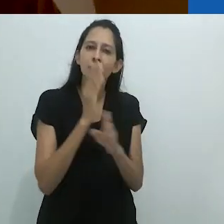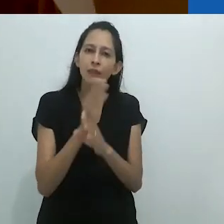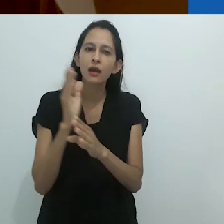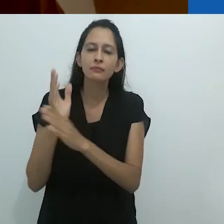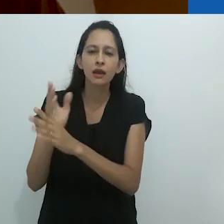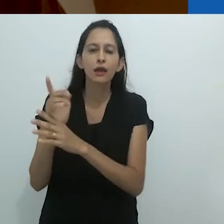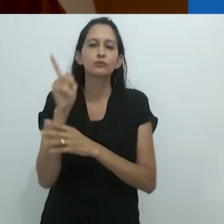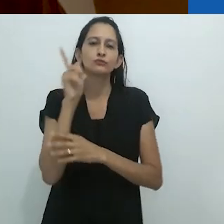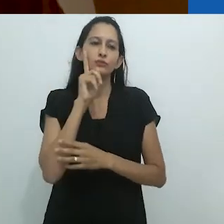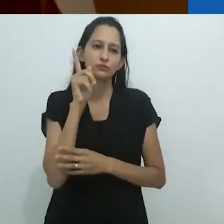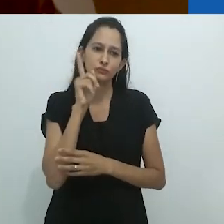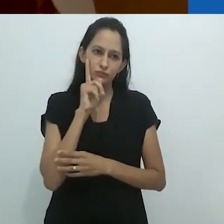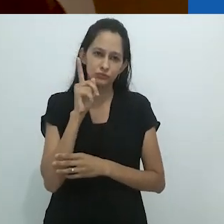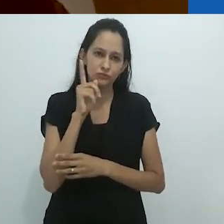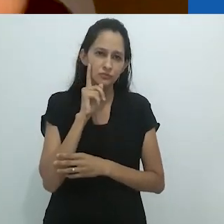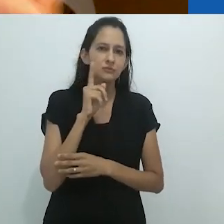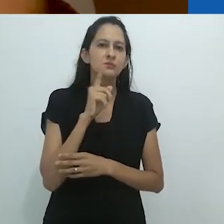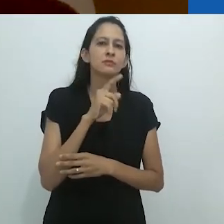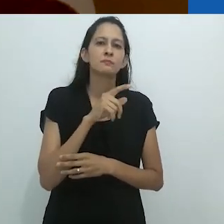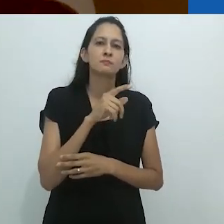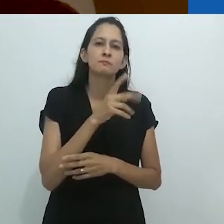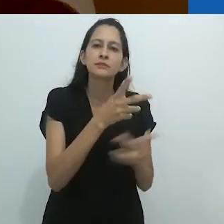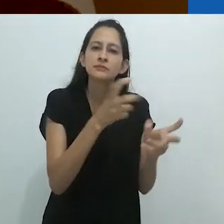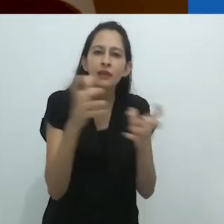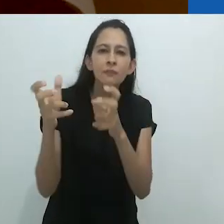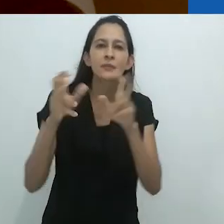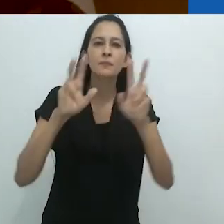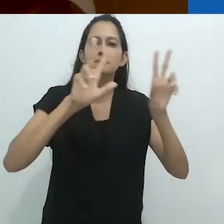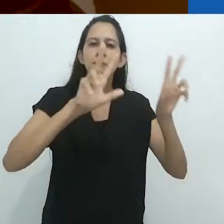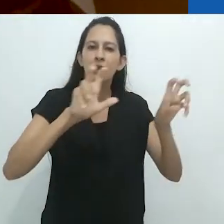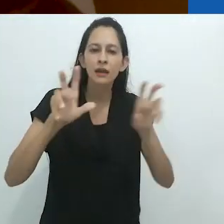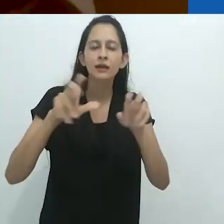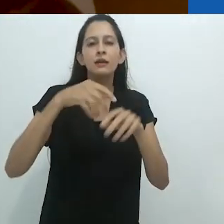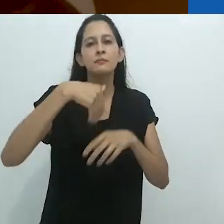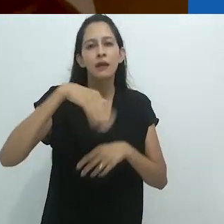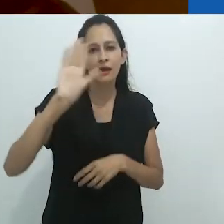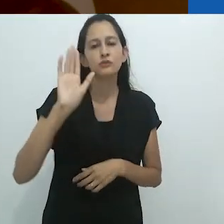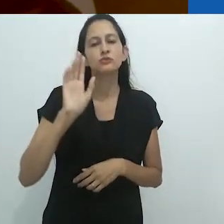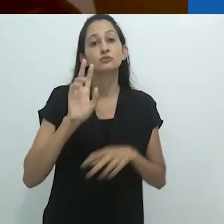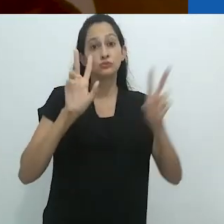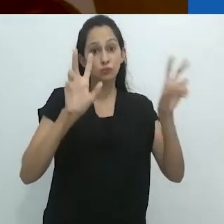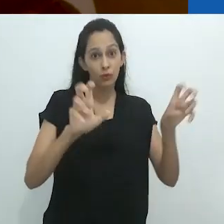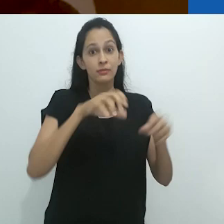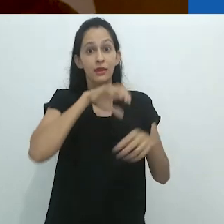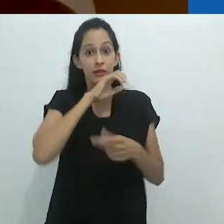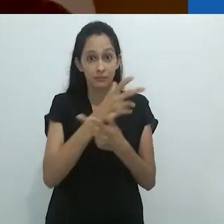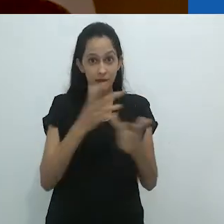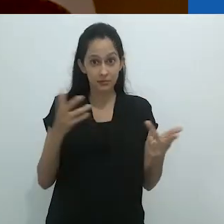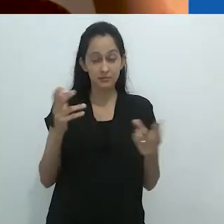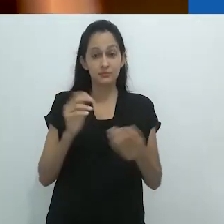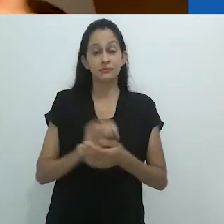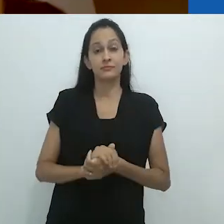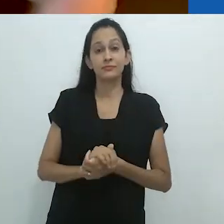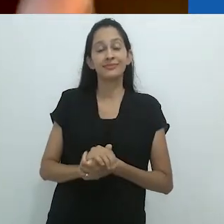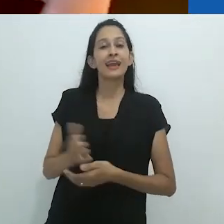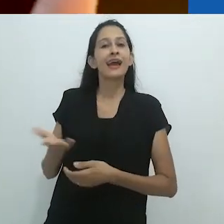na medida em que descobrimos cotidianamente muito mais sobre os animais que Uma vez foram